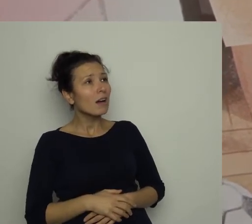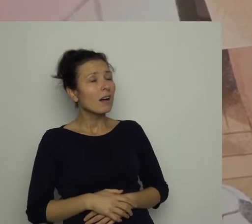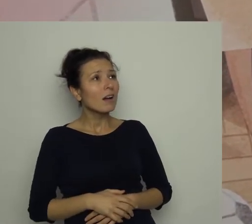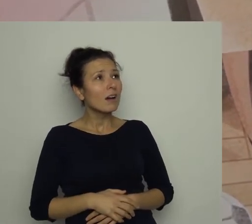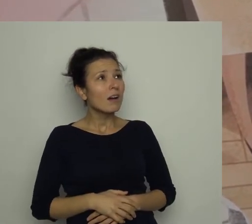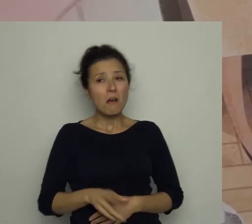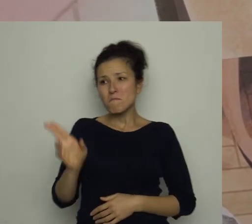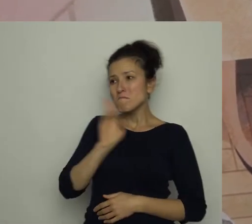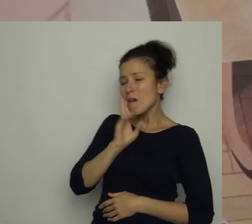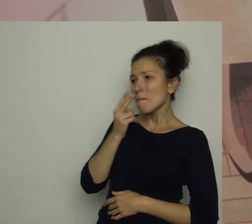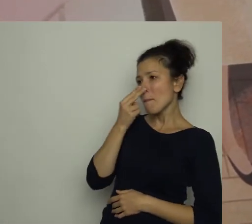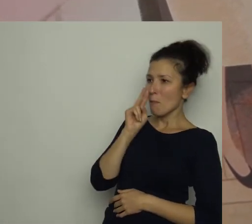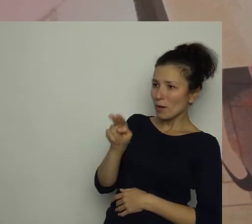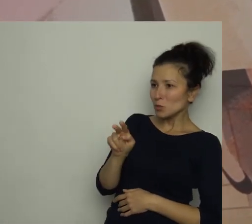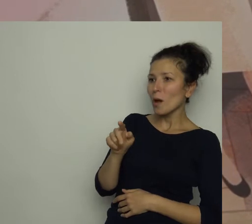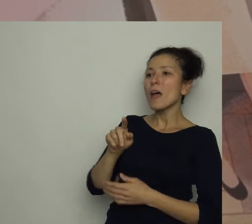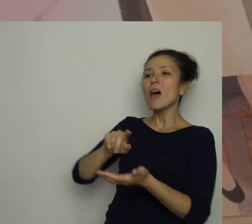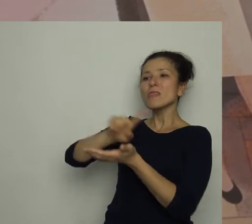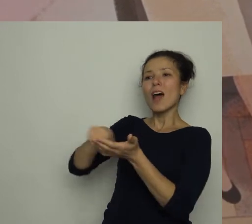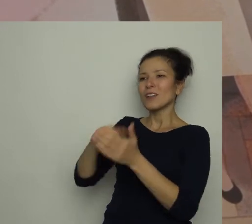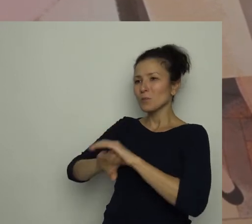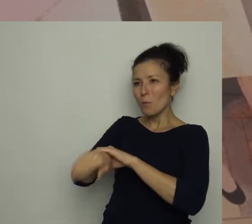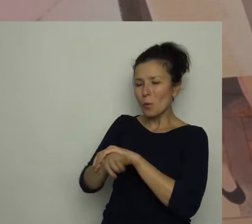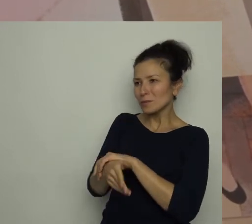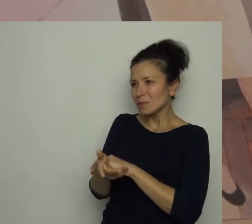Mama popatrzyła na jego pusty talerz i odpowiedziała: